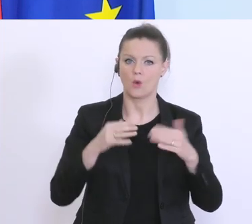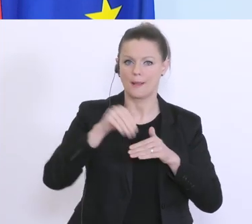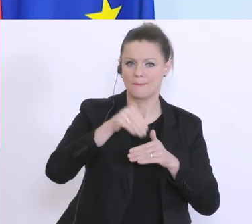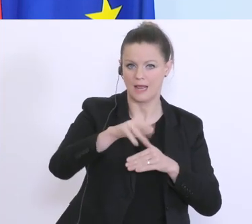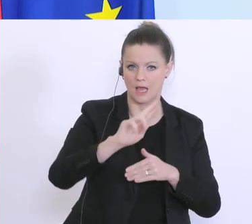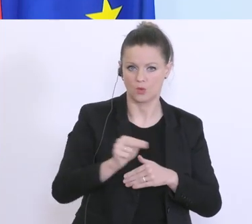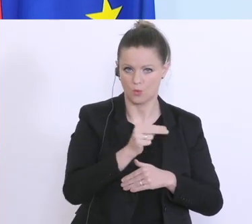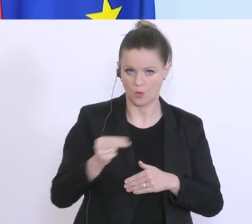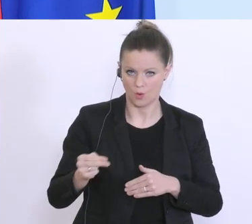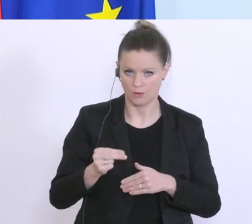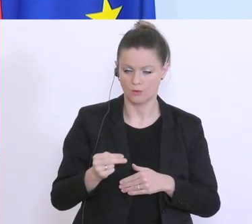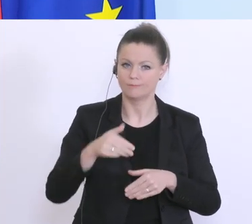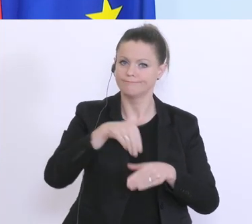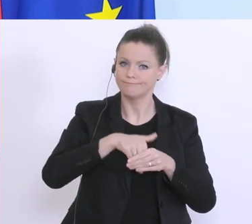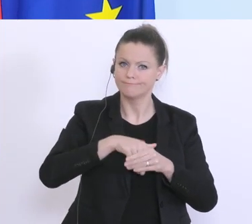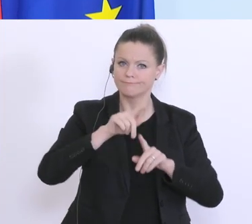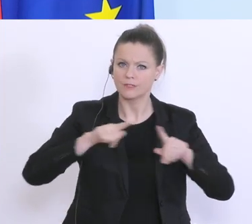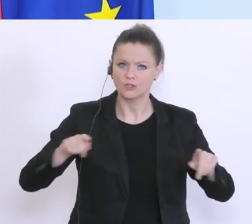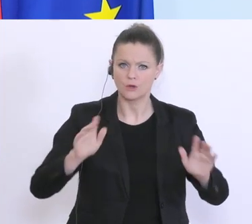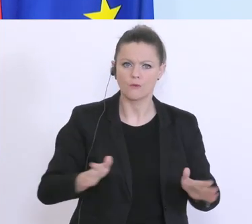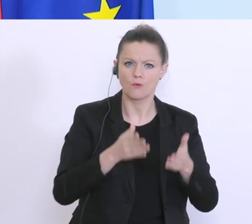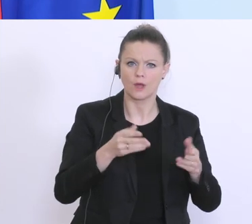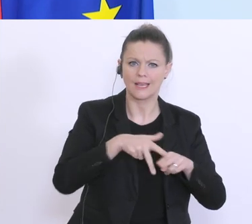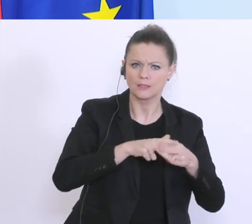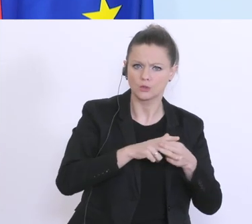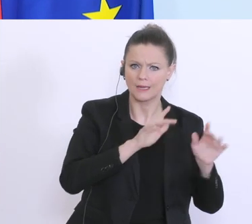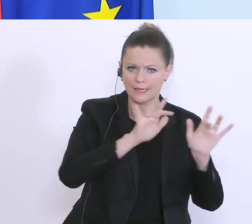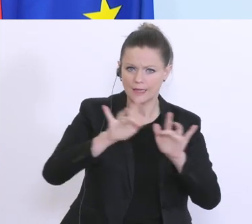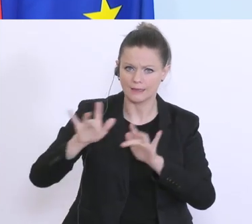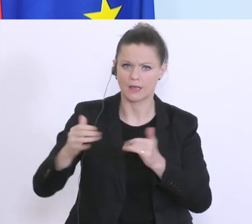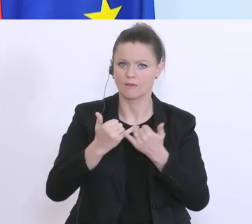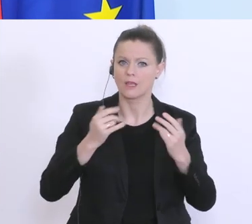ja verschiedene Förderinstrumente die es bereits gibt, die wir für diese Abwicklung nutzen wollen